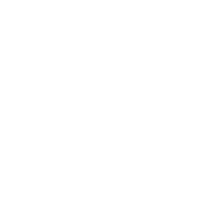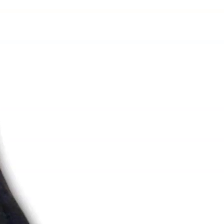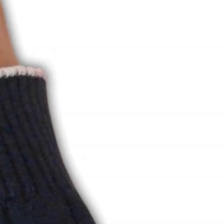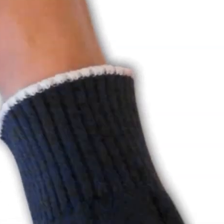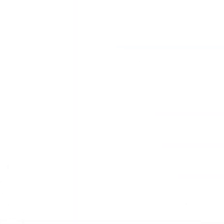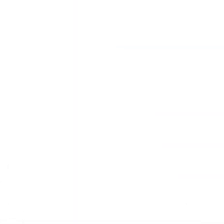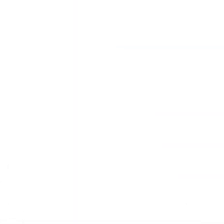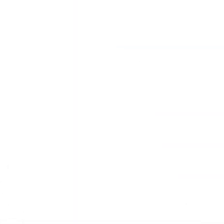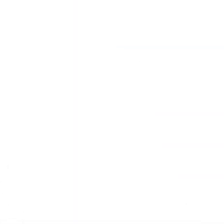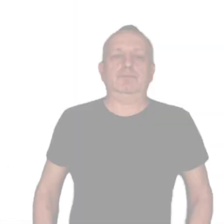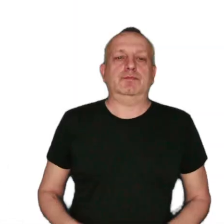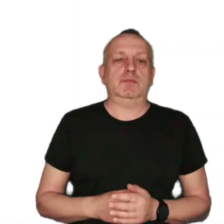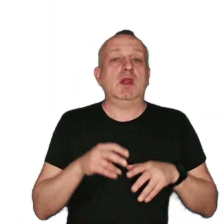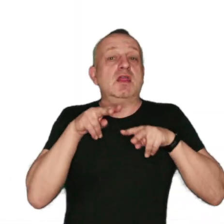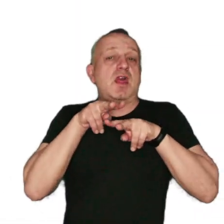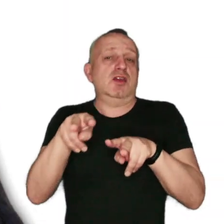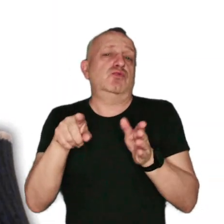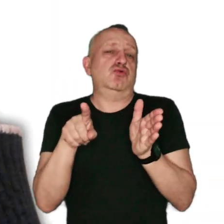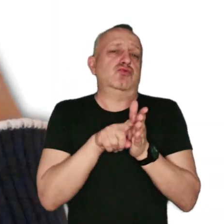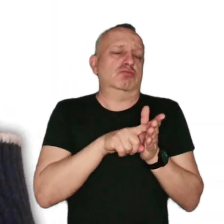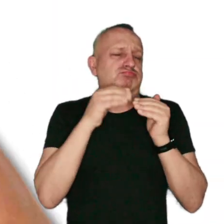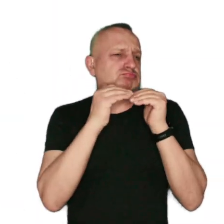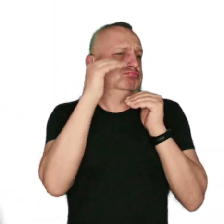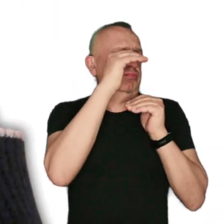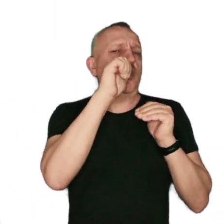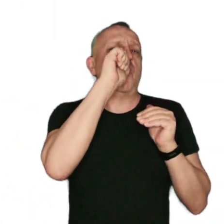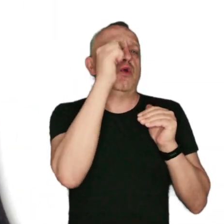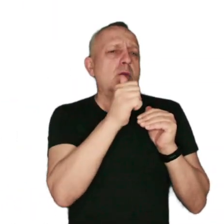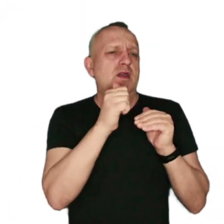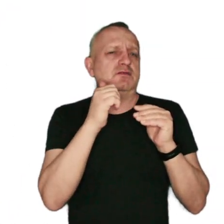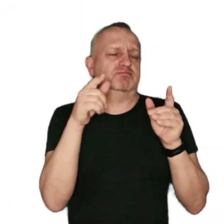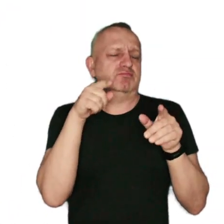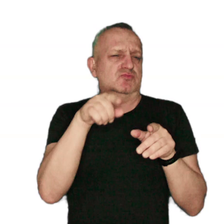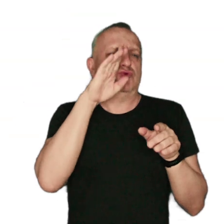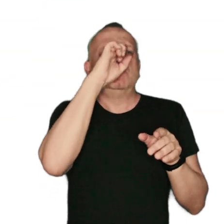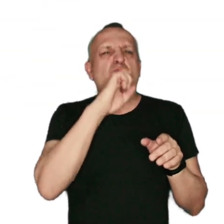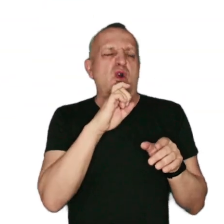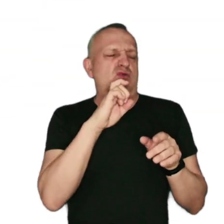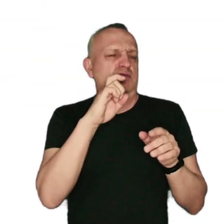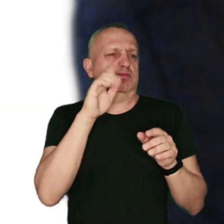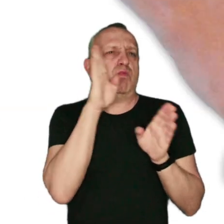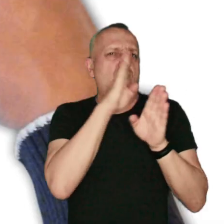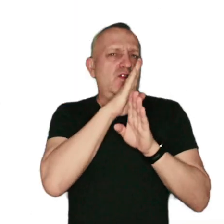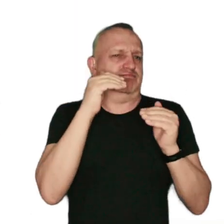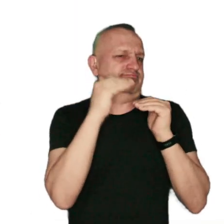[pogodna muzyka] Należymy do niechlubnej czołówki krajów Unii Europejskiej ze złą jakością powietrza.